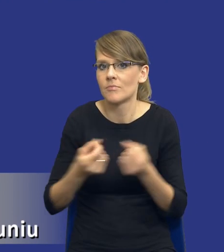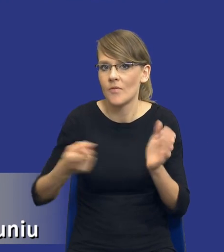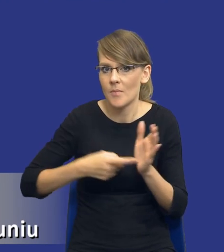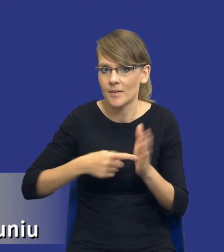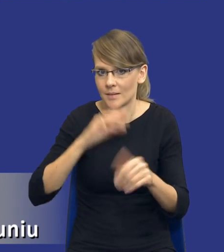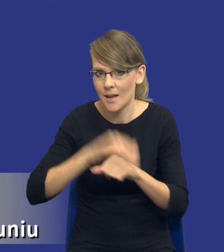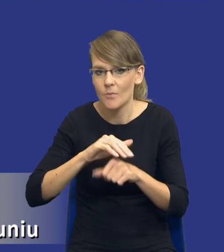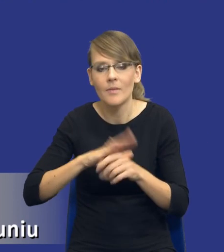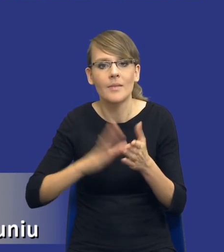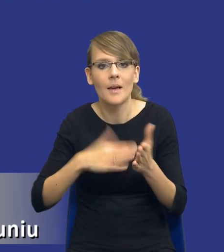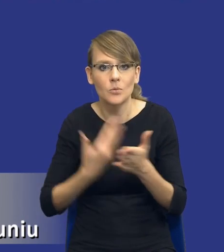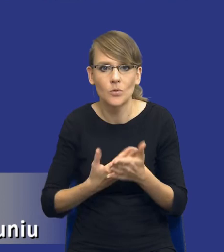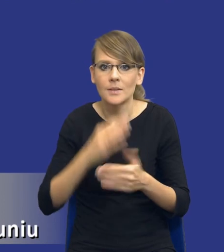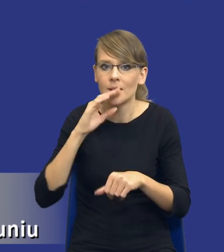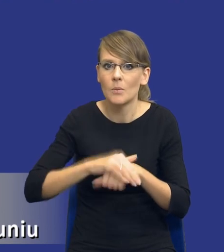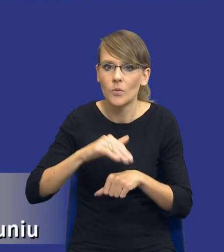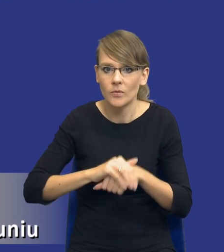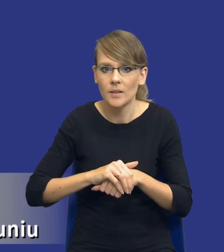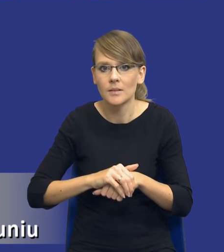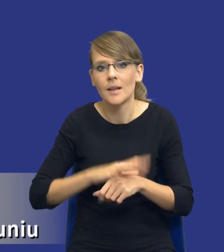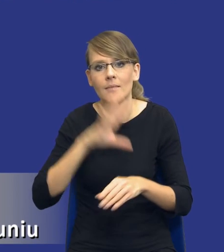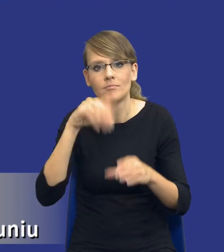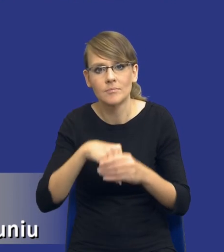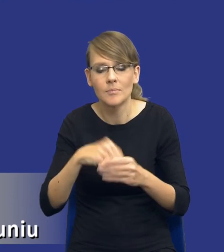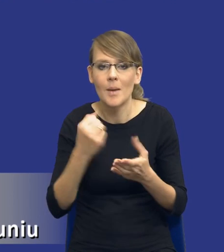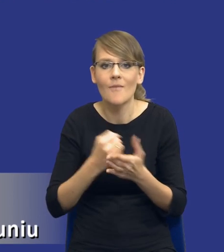zamówiona, nie wiem, zawierające aspekty innowacyjne.